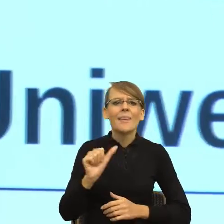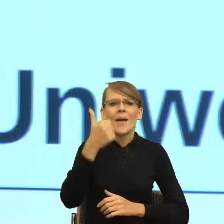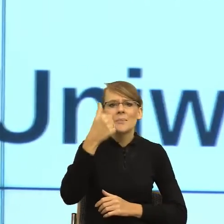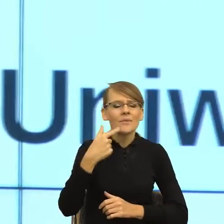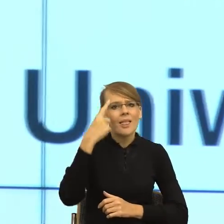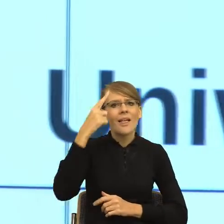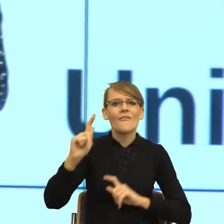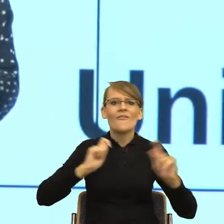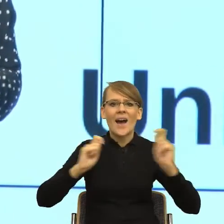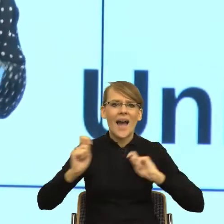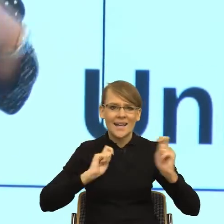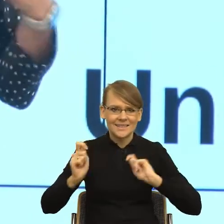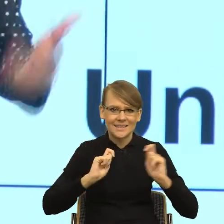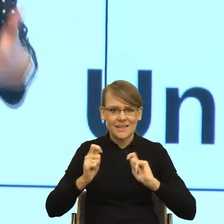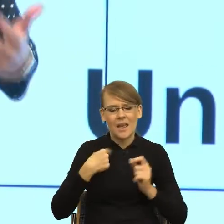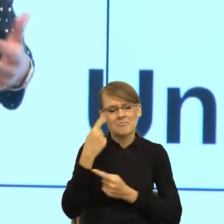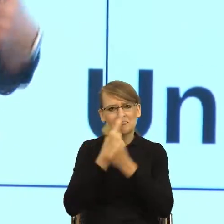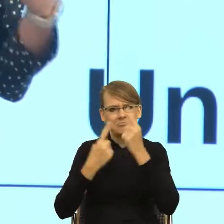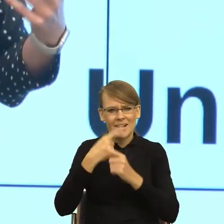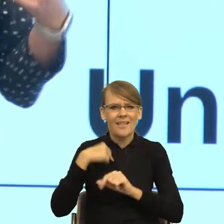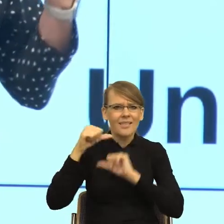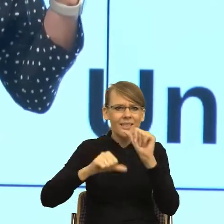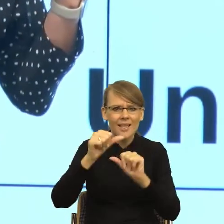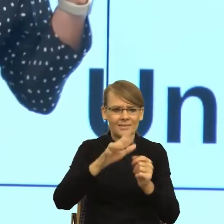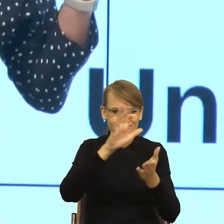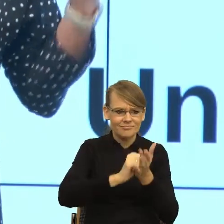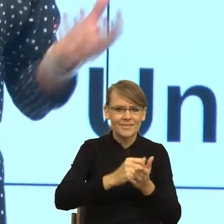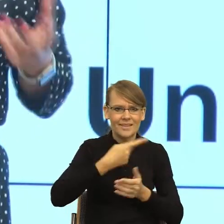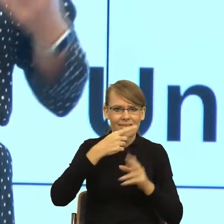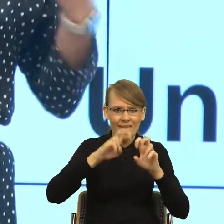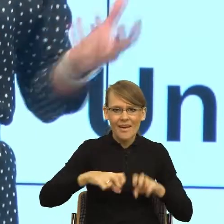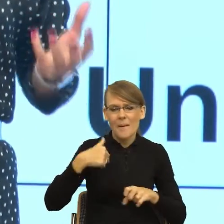lat językiem. Pisałam doktorat, badając ludzi w terapiach,